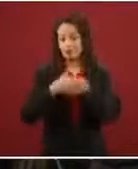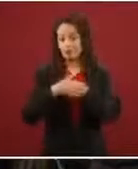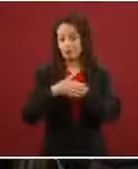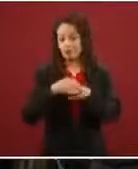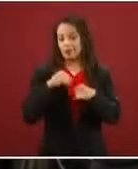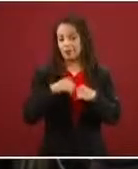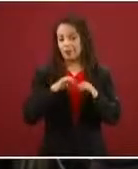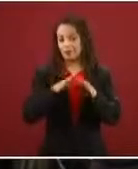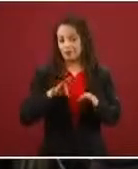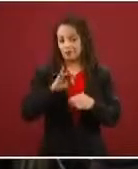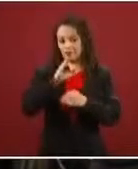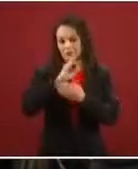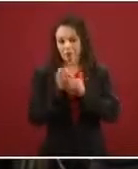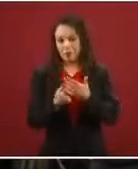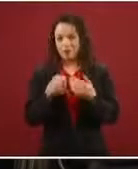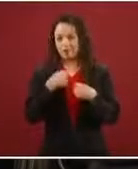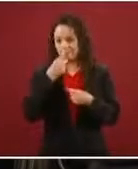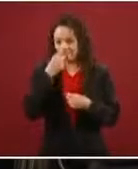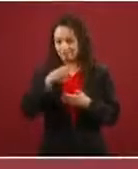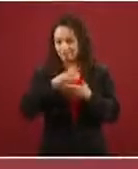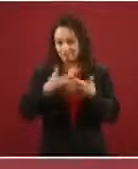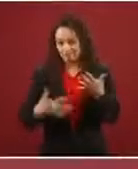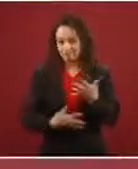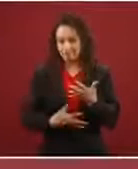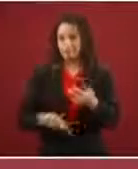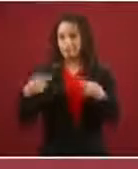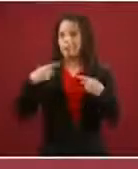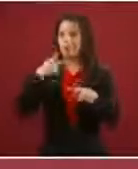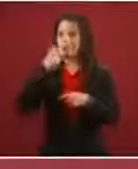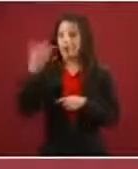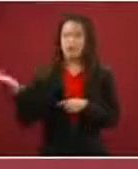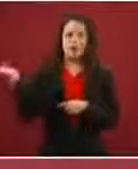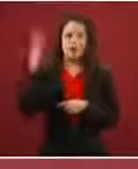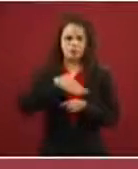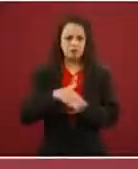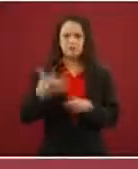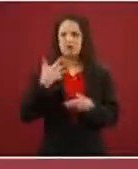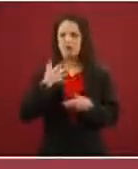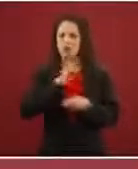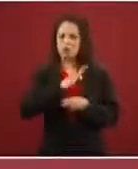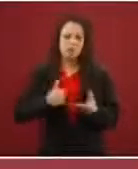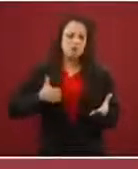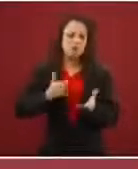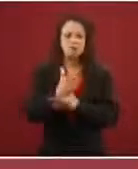otra cosa, que van a pasar libremente, que no hay riesgos, que sólo tienen que pagar